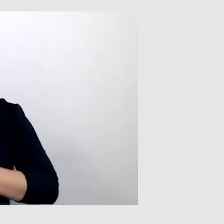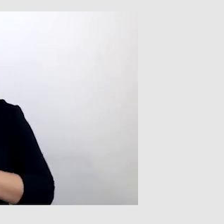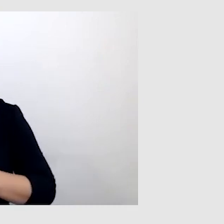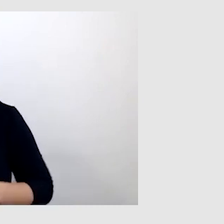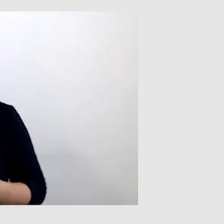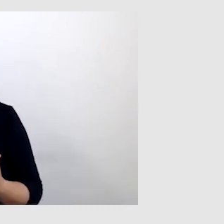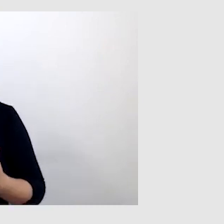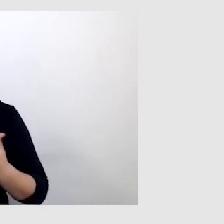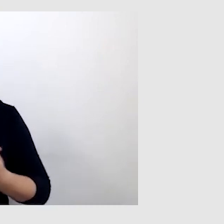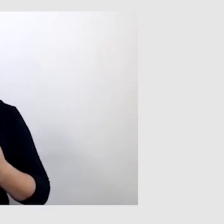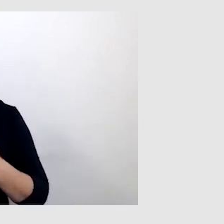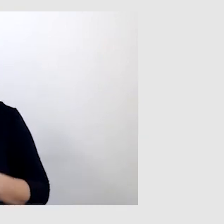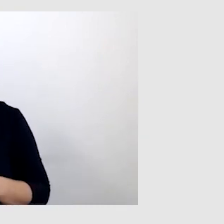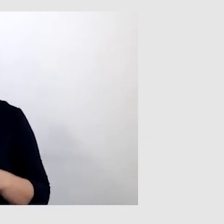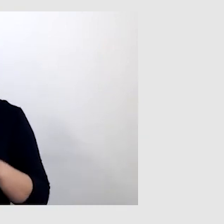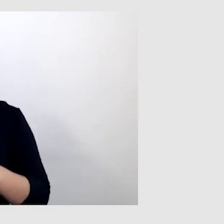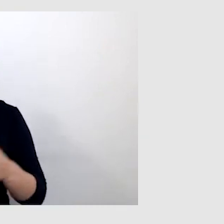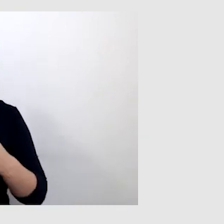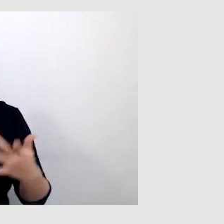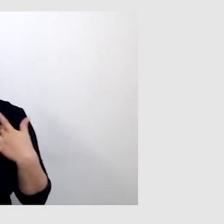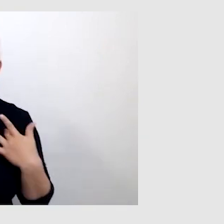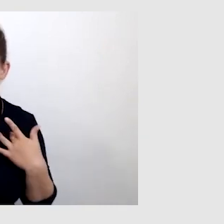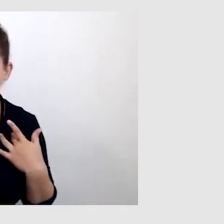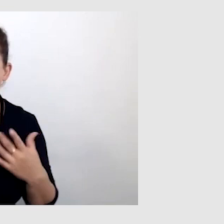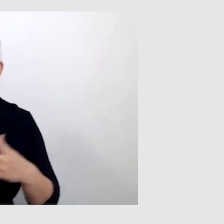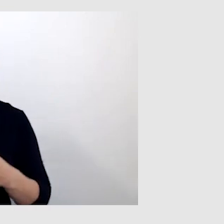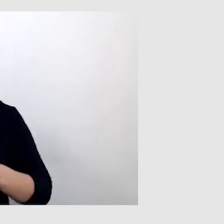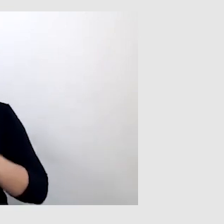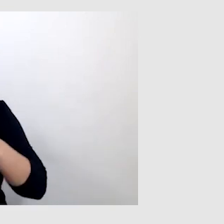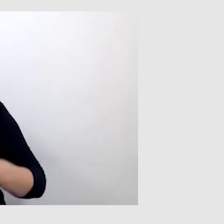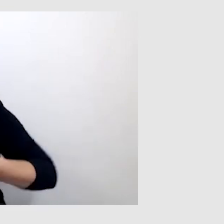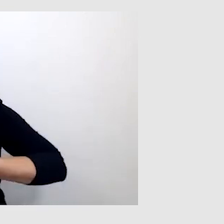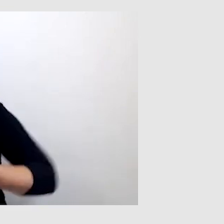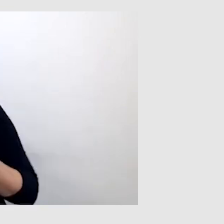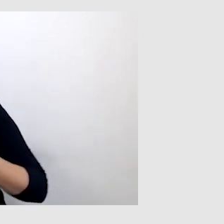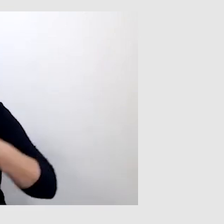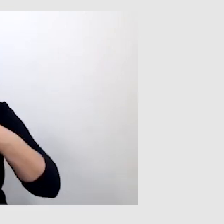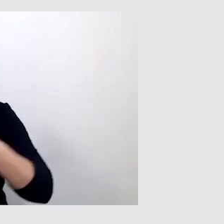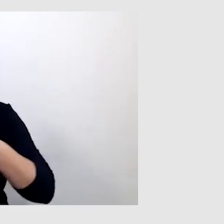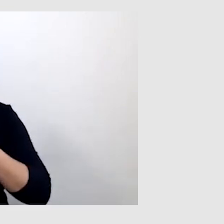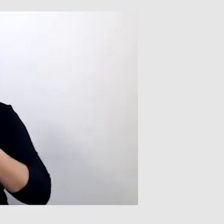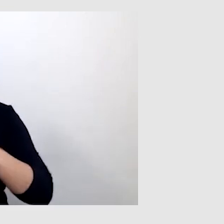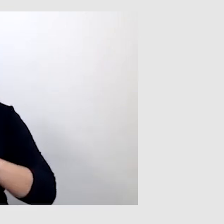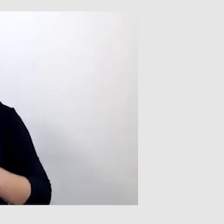To ma zastosowanie na żywo. A podczas transmisji online, co jest dla ciebie najważniejsze?